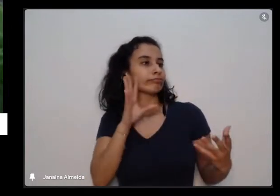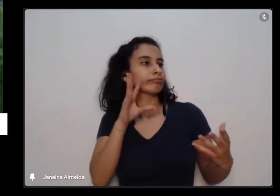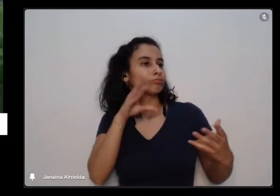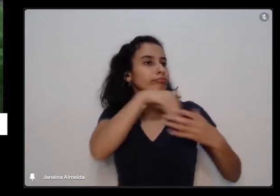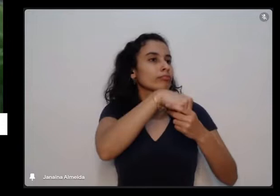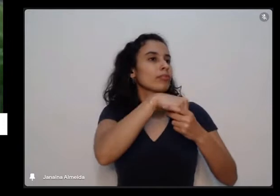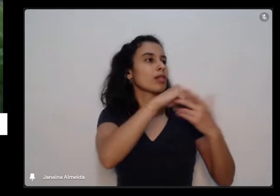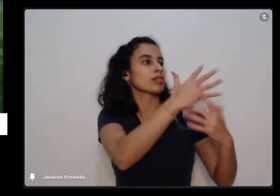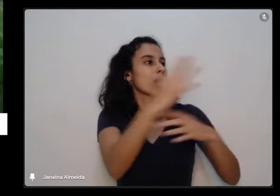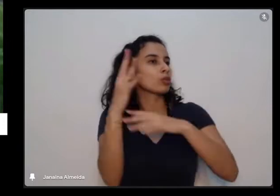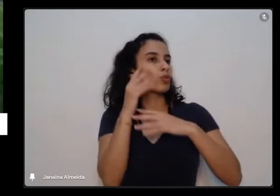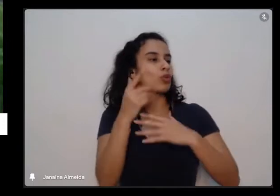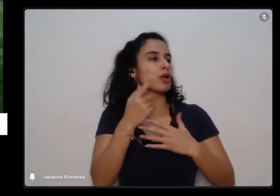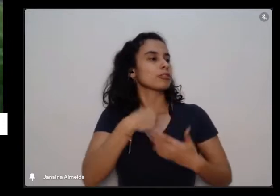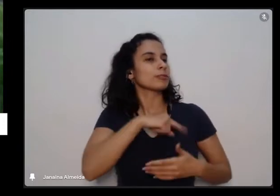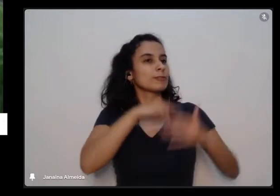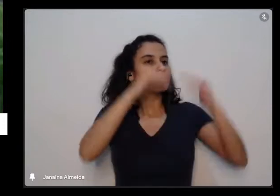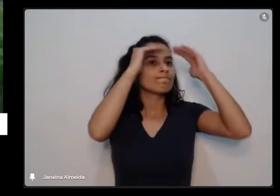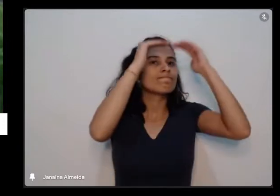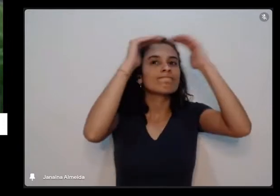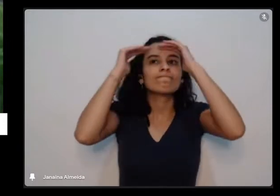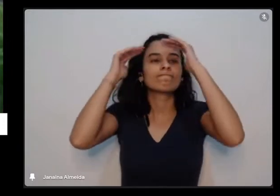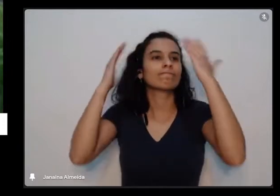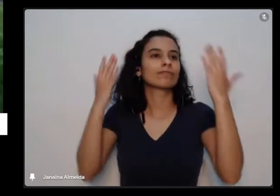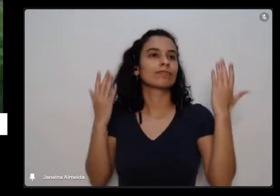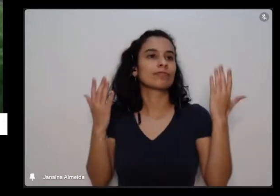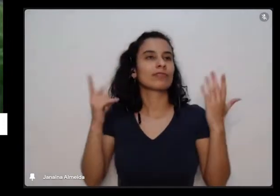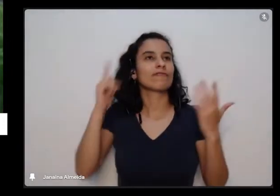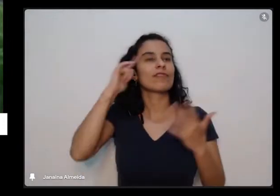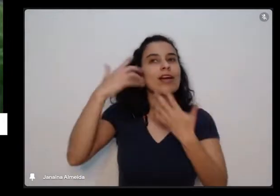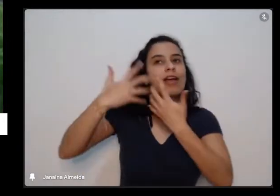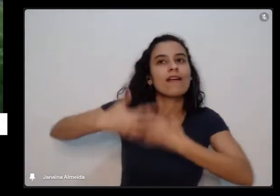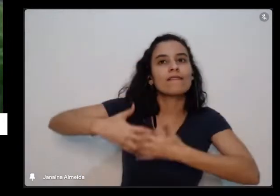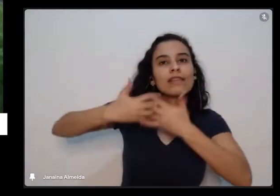gente pode fazer também a reflexão que a gente também tem os nossos tempos né a gente também